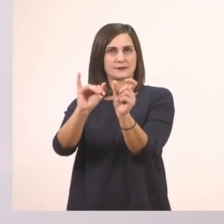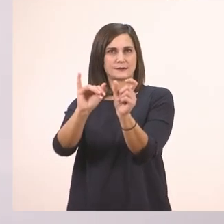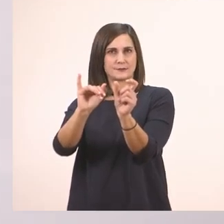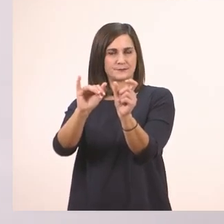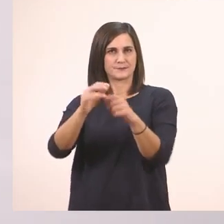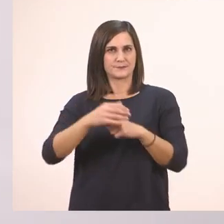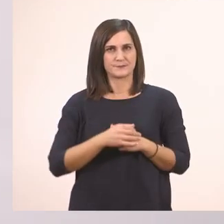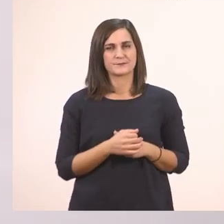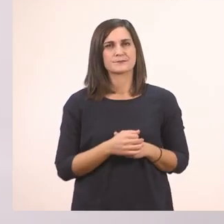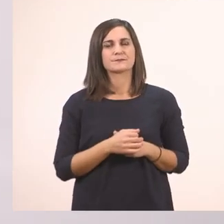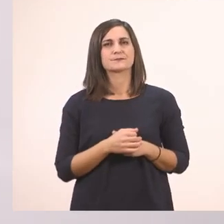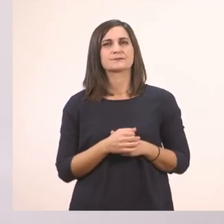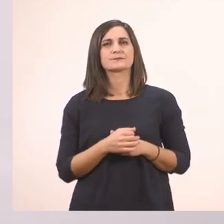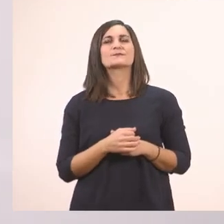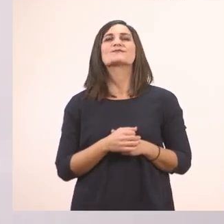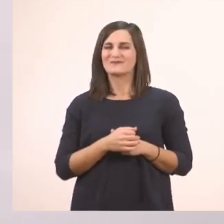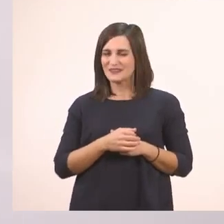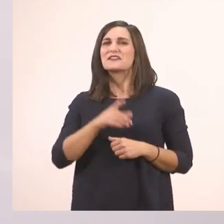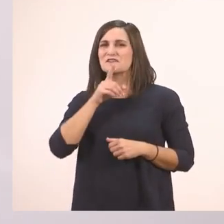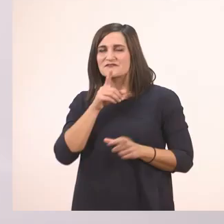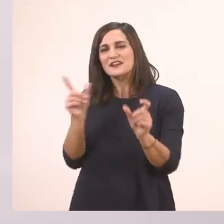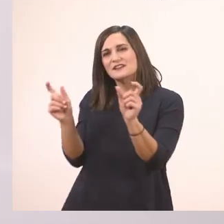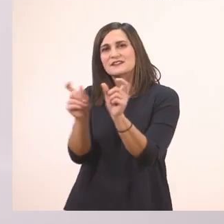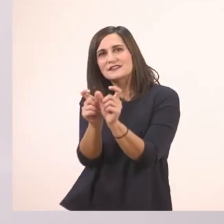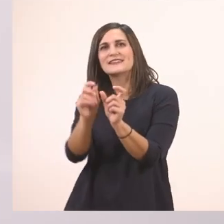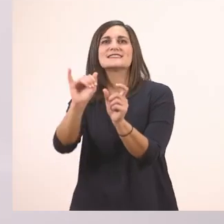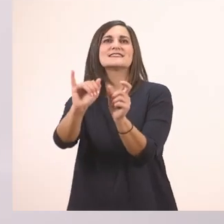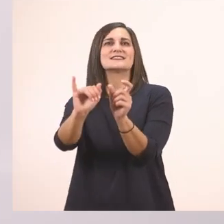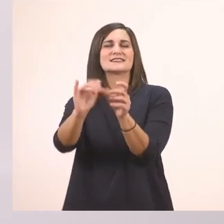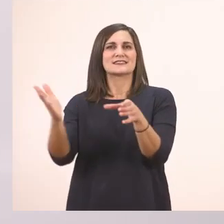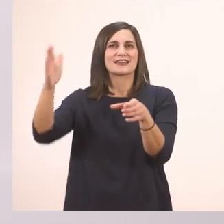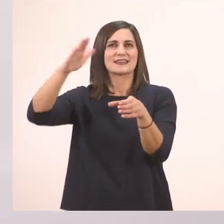Θα το γράψω με το ι το μπαστουνάκι. Έχει μπροστά το "το".